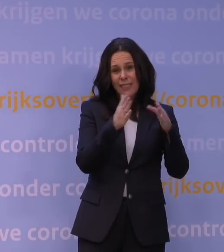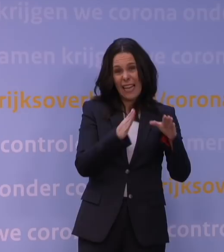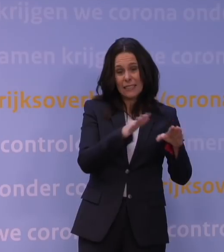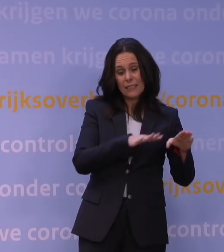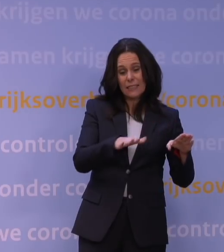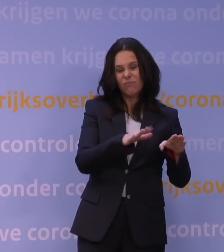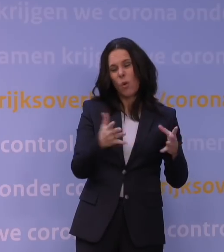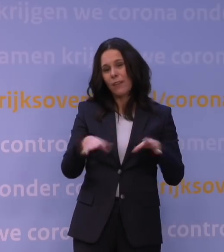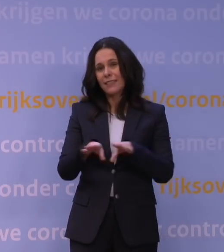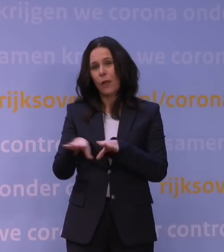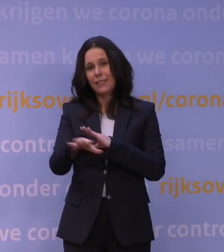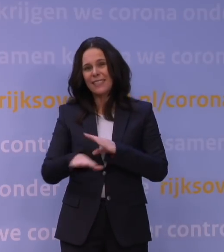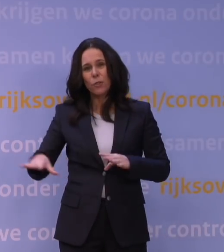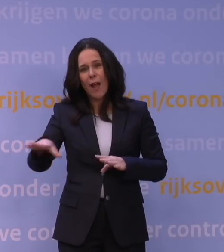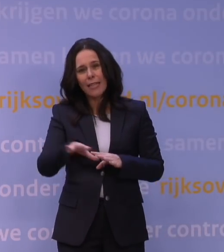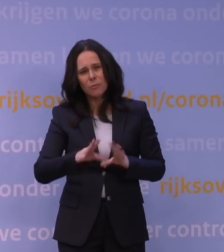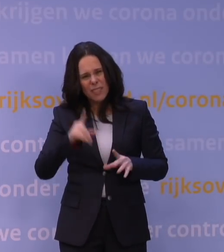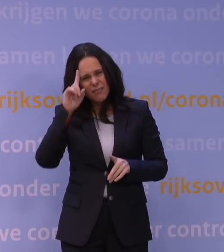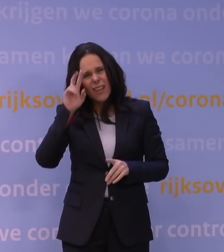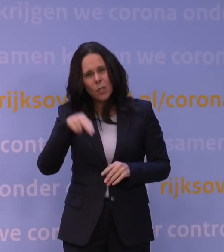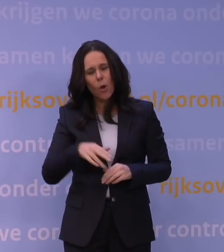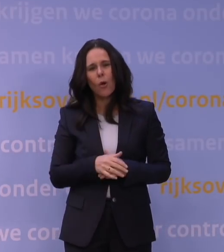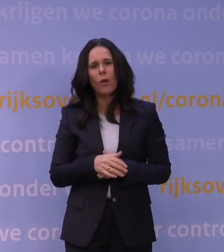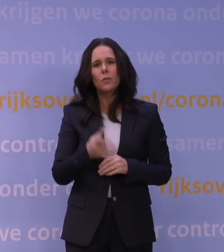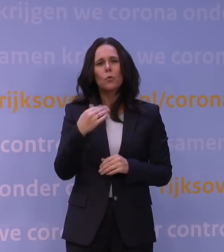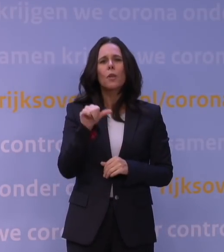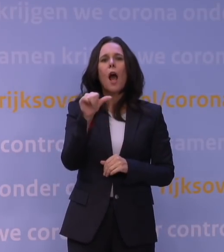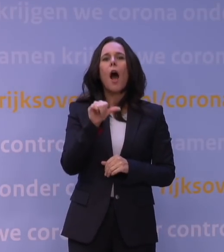U kunt zich het misschien goed herinneren, toen kwam de alfavariant